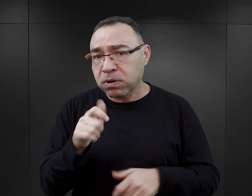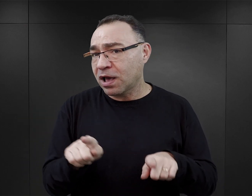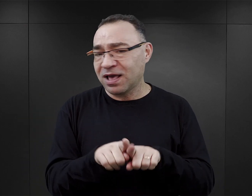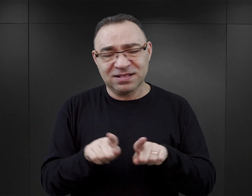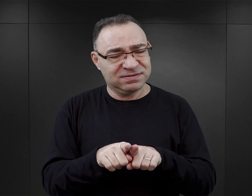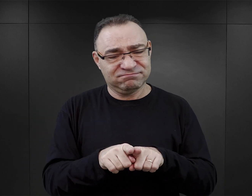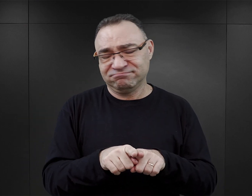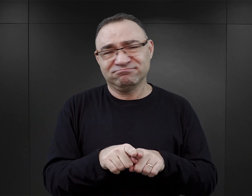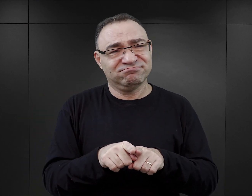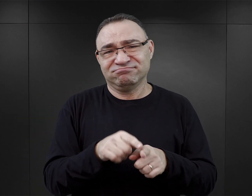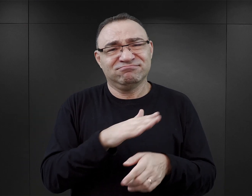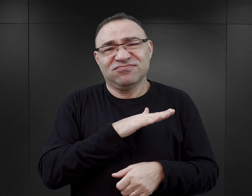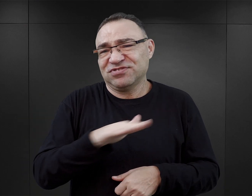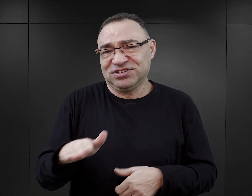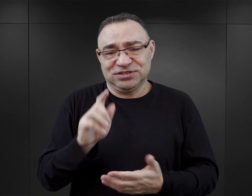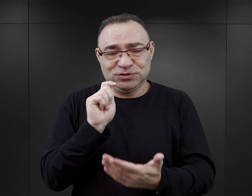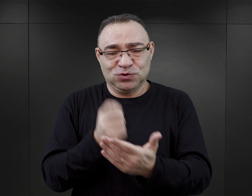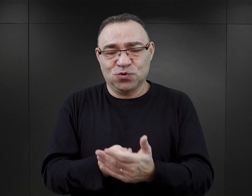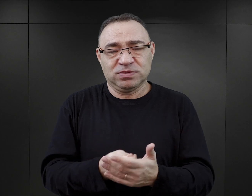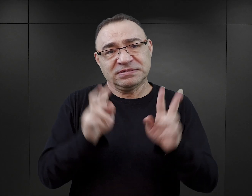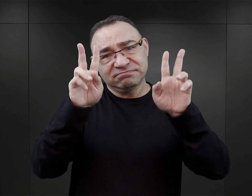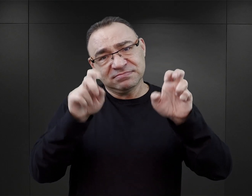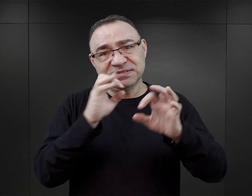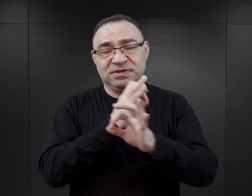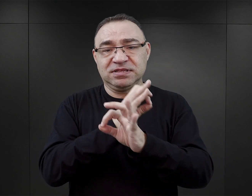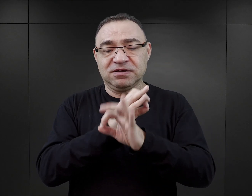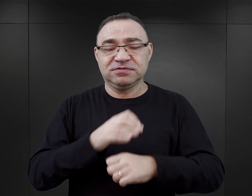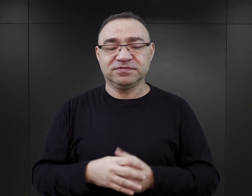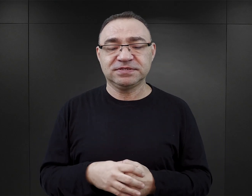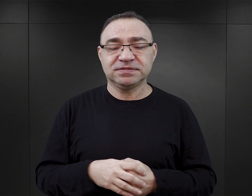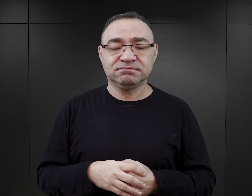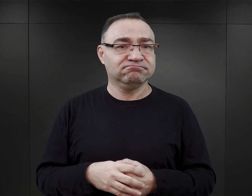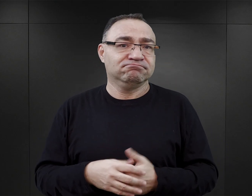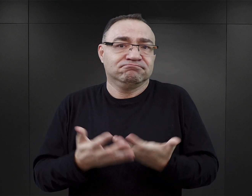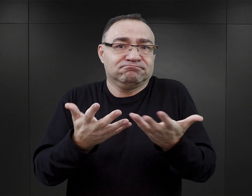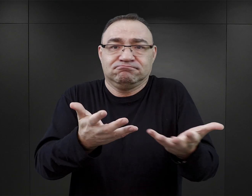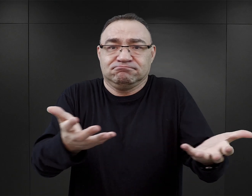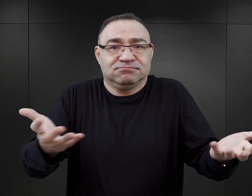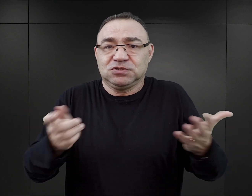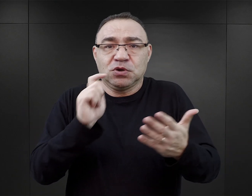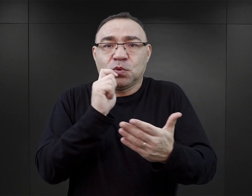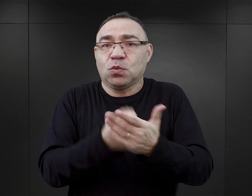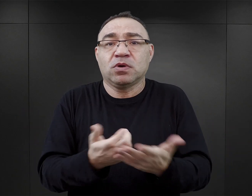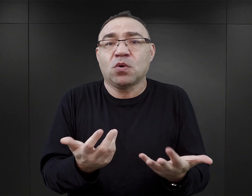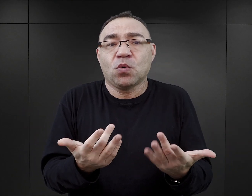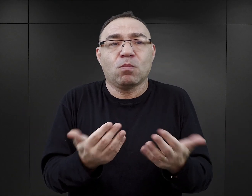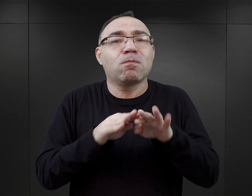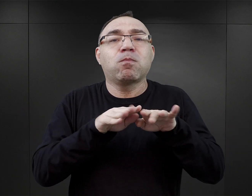wszędzie można kupić książkę, w tej chwili, z Auschwitz w tytule. Są one ogólnodostępne, dlatego że są bardzo popularne.